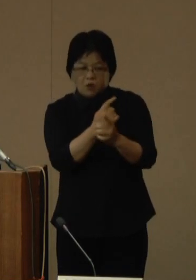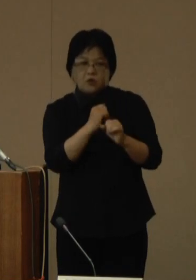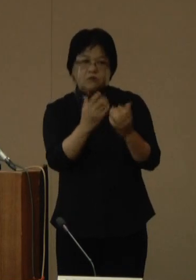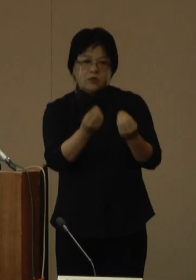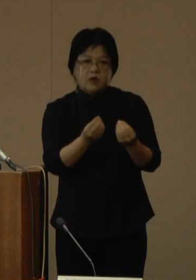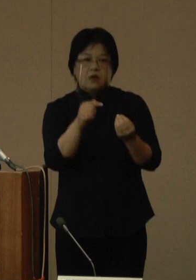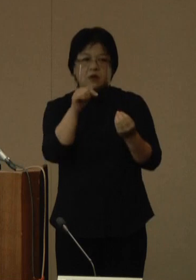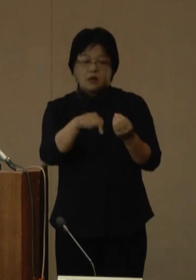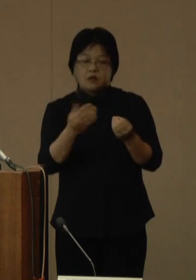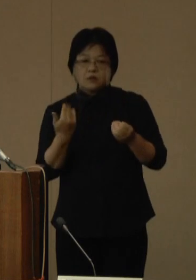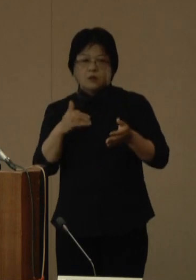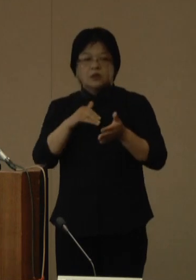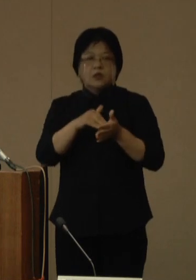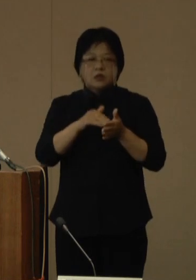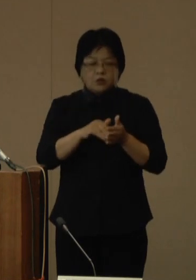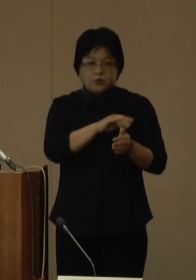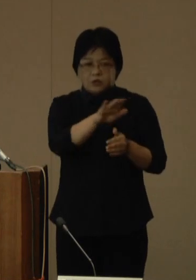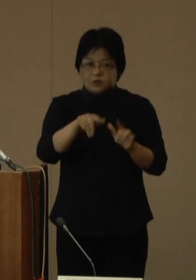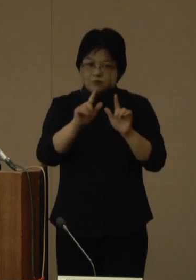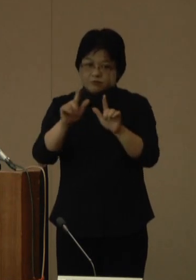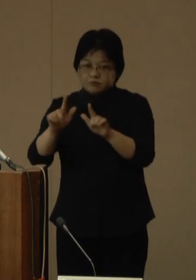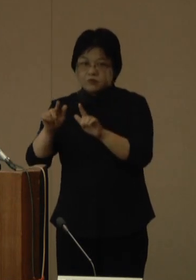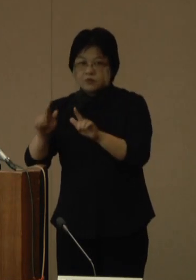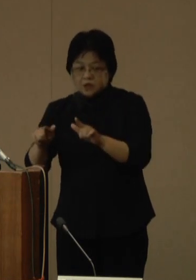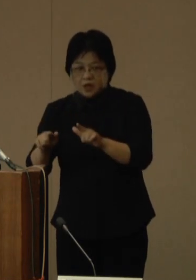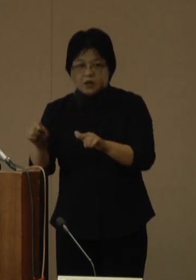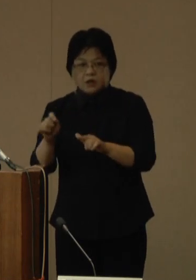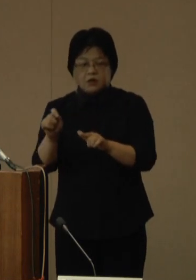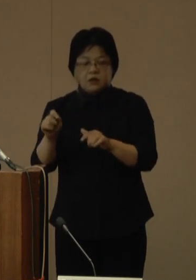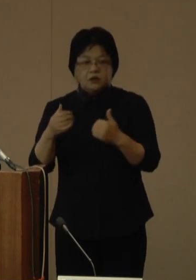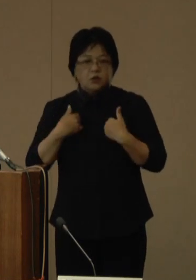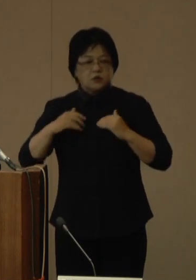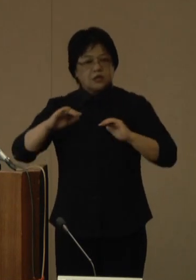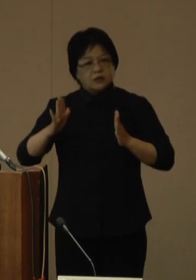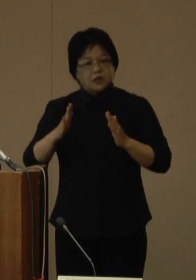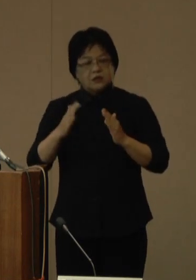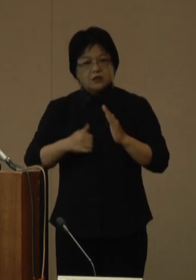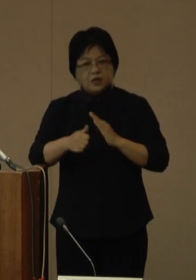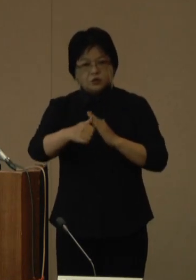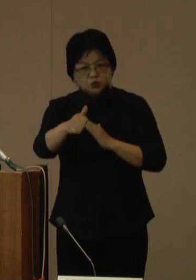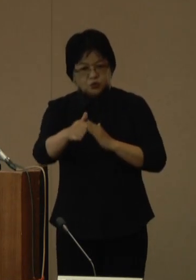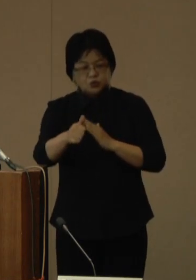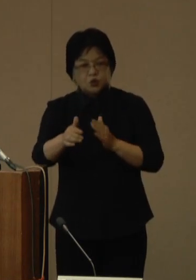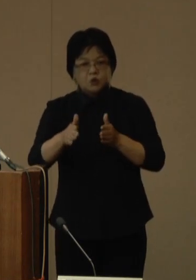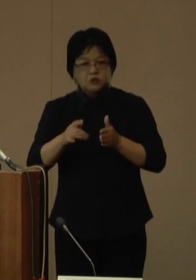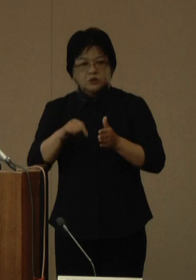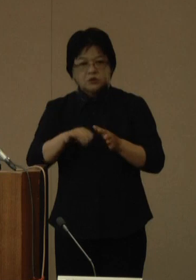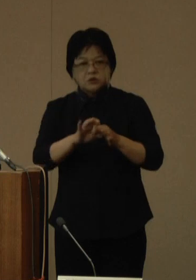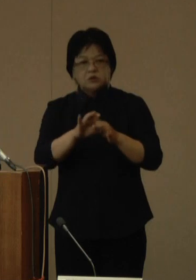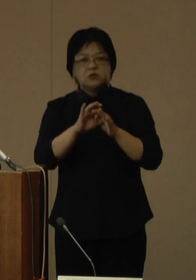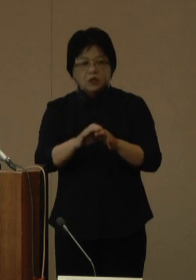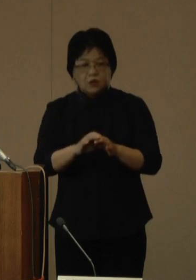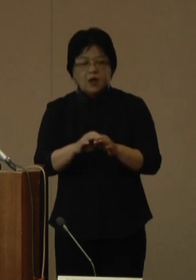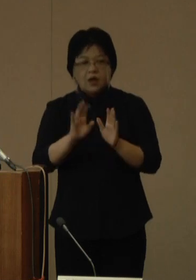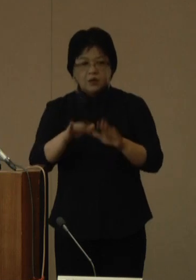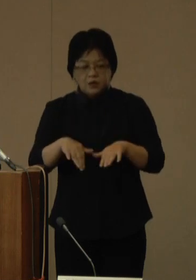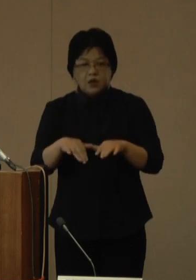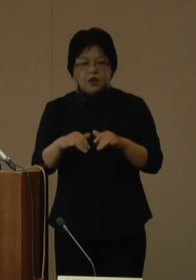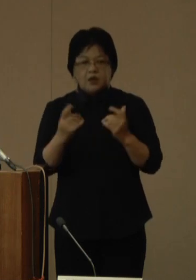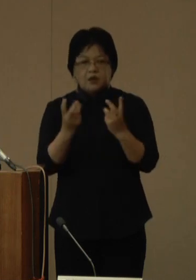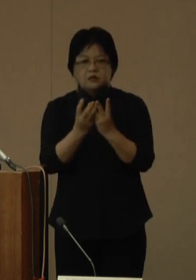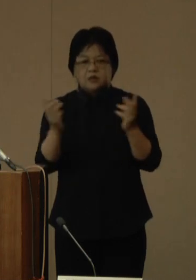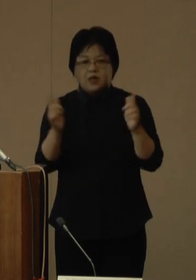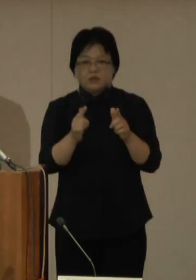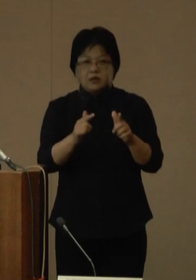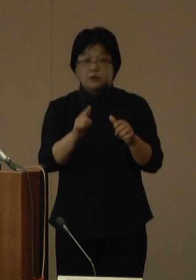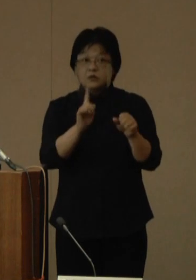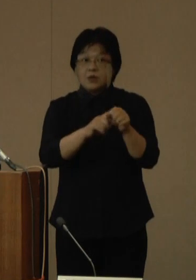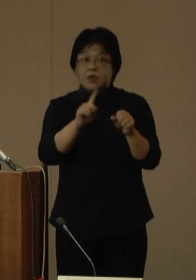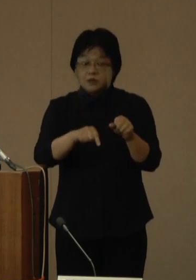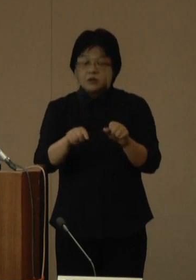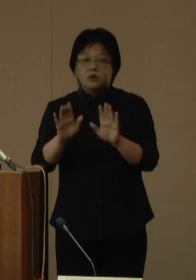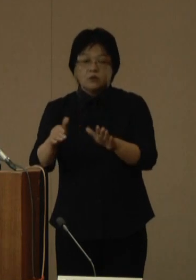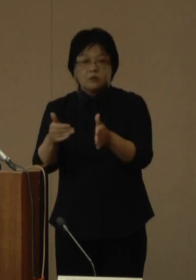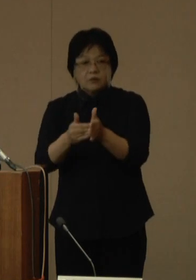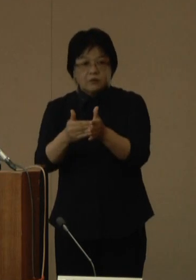これまで呼びかけてまいりました不要不急の外出の自粛については、新規陽性者数が減少傾向にあることから、今回終了といたしますが、